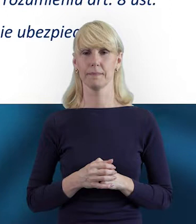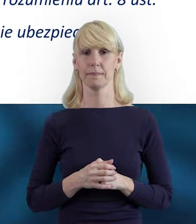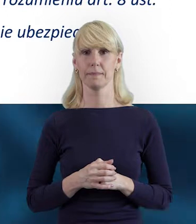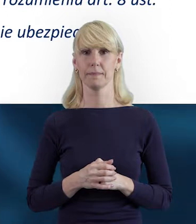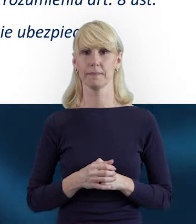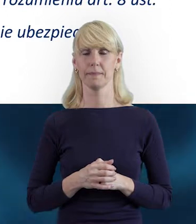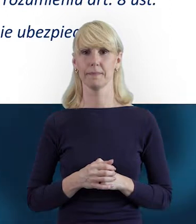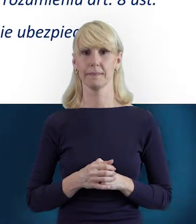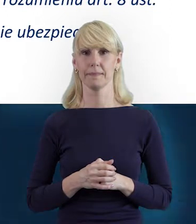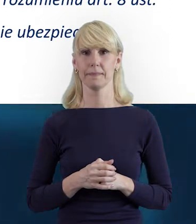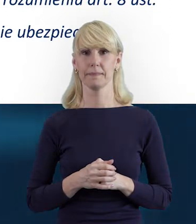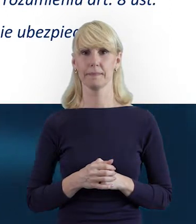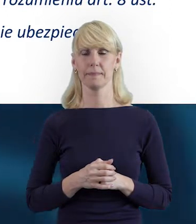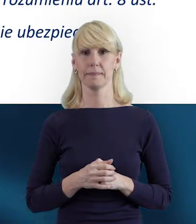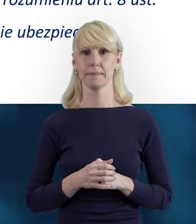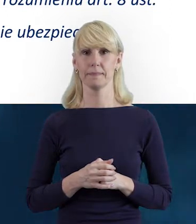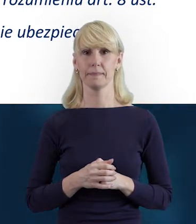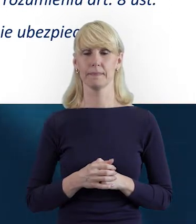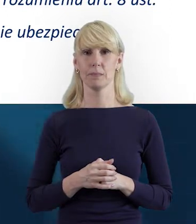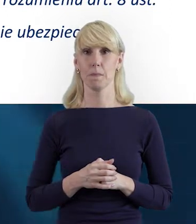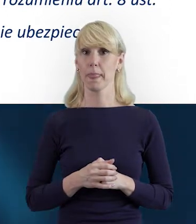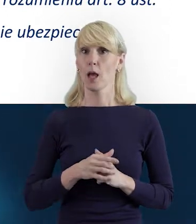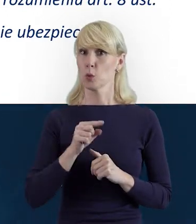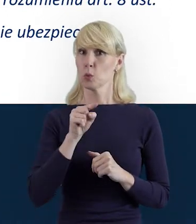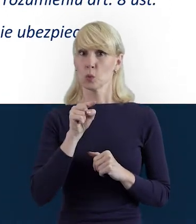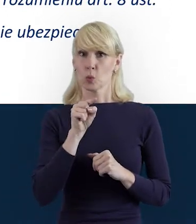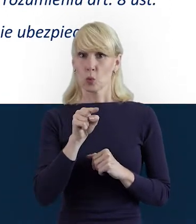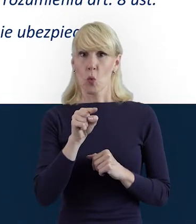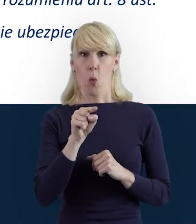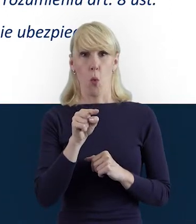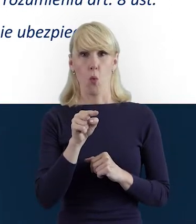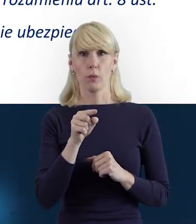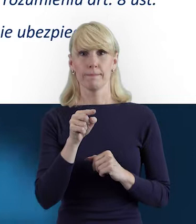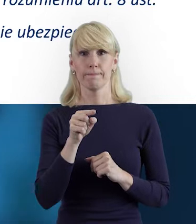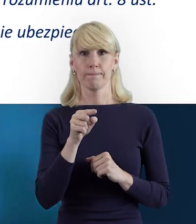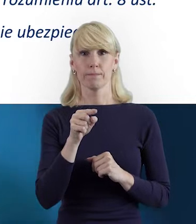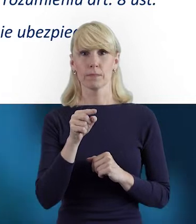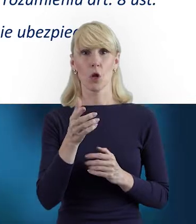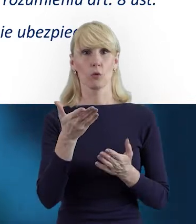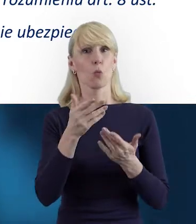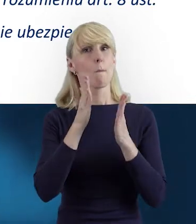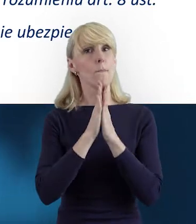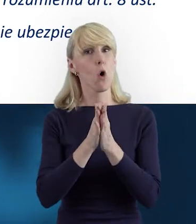Bardzo nalegamy na to, abyście Państwo sprawdzili,